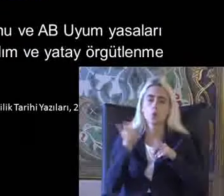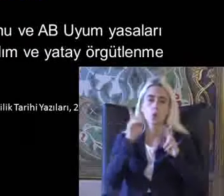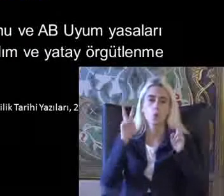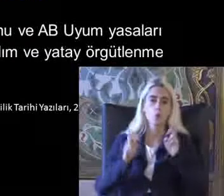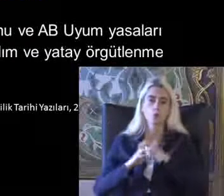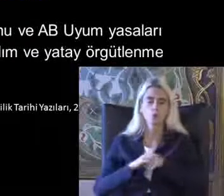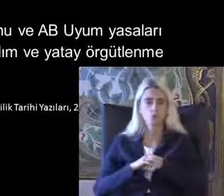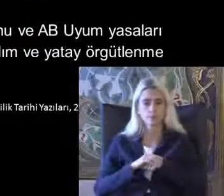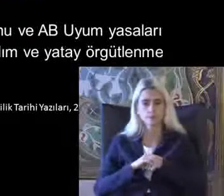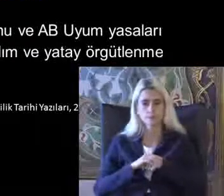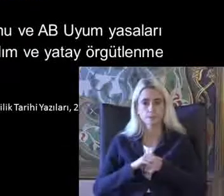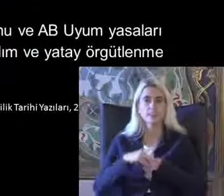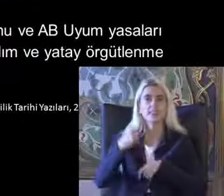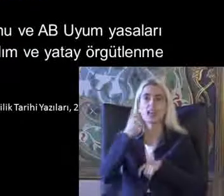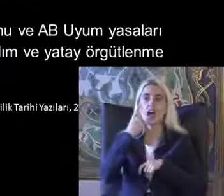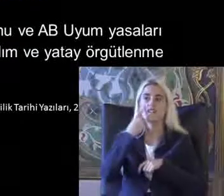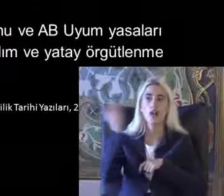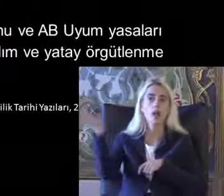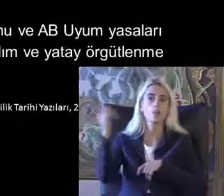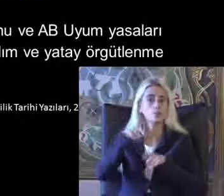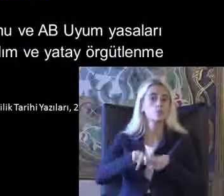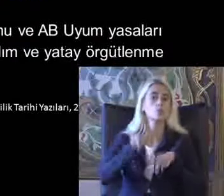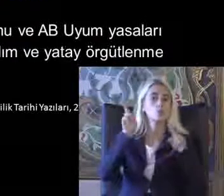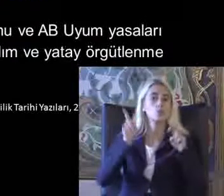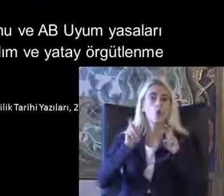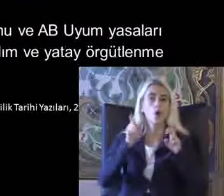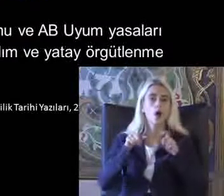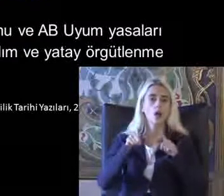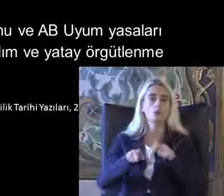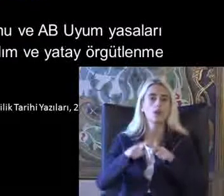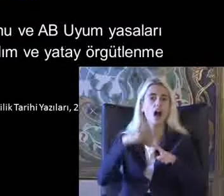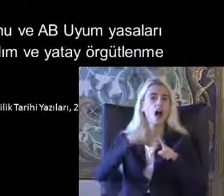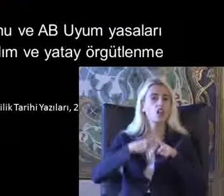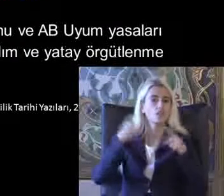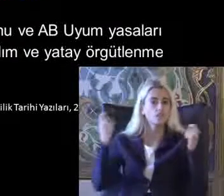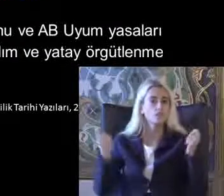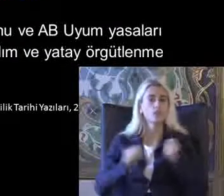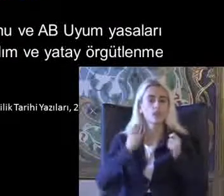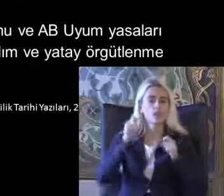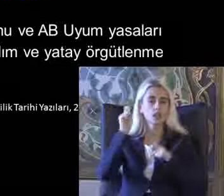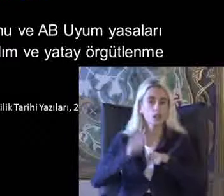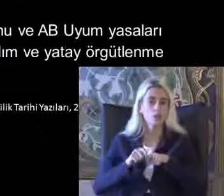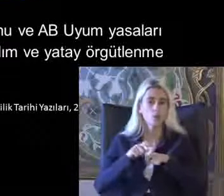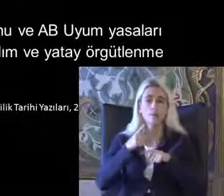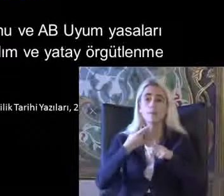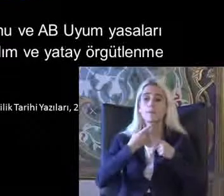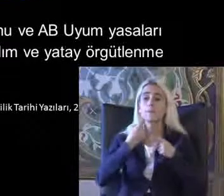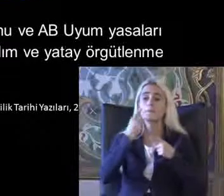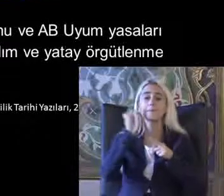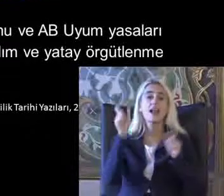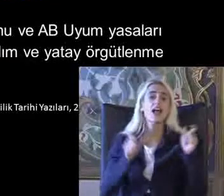Özay ki devlet bu konuda aktif davranıyor Bireysel farklılıkların öne çıktığı bir dönem